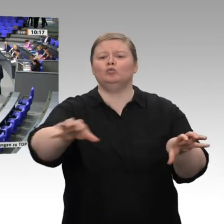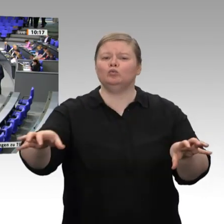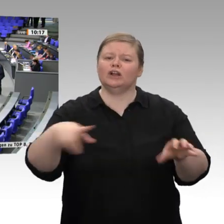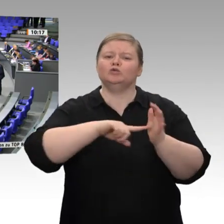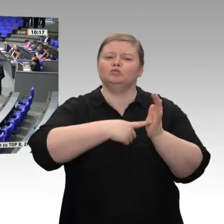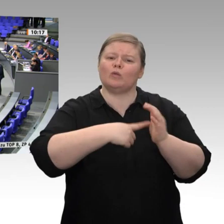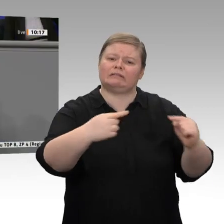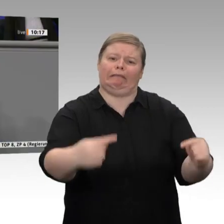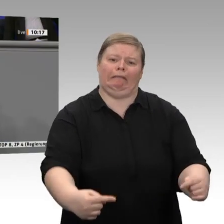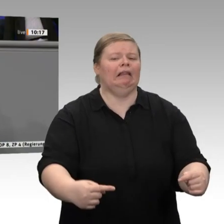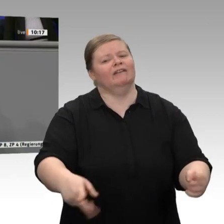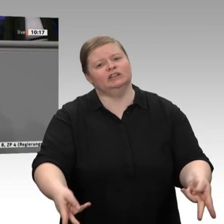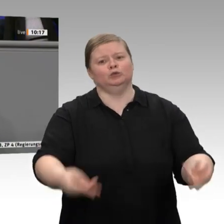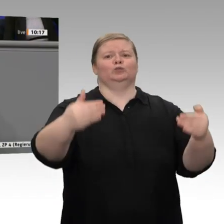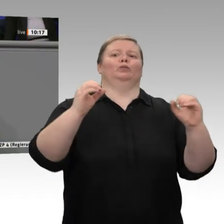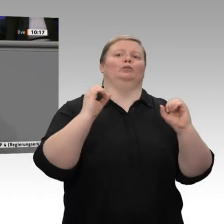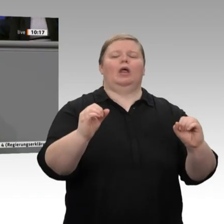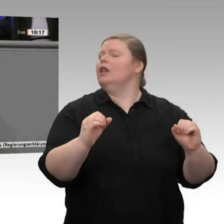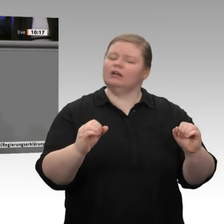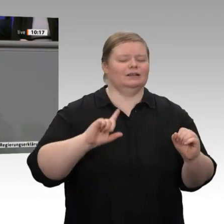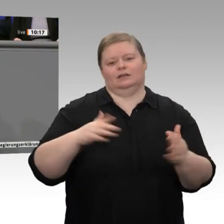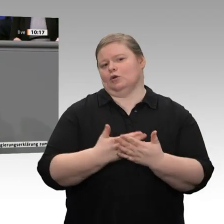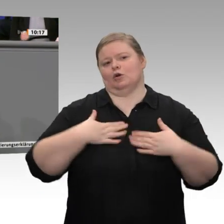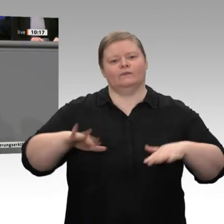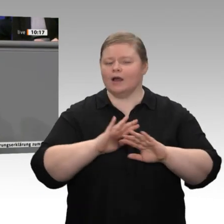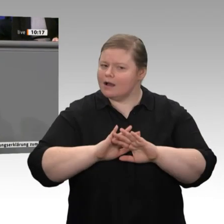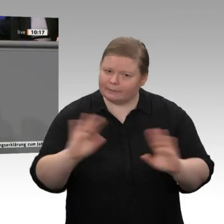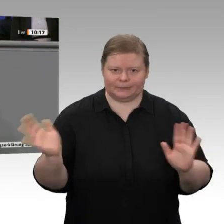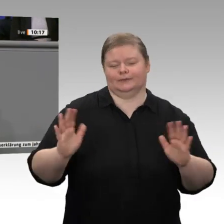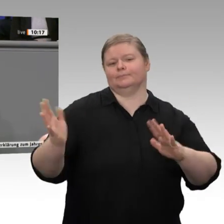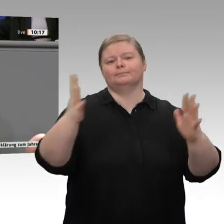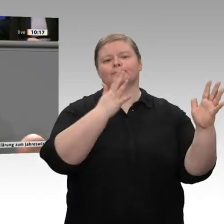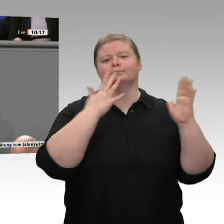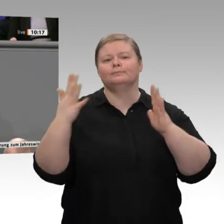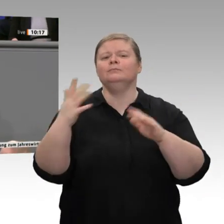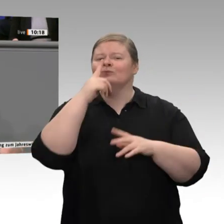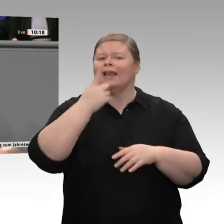ist, wenn überhaupt, Aufgabe der Bundesländer. Auch deswegen wurden die Länder in der